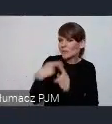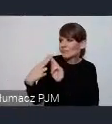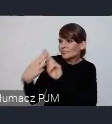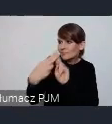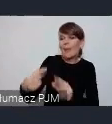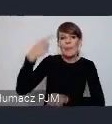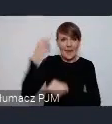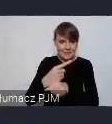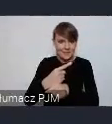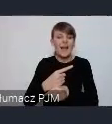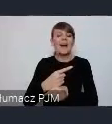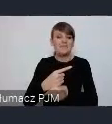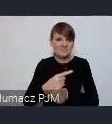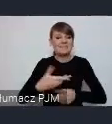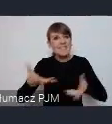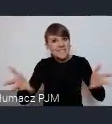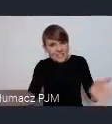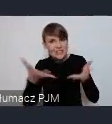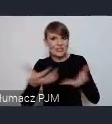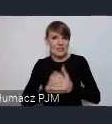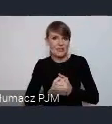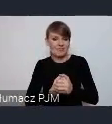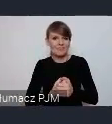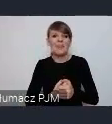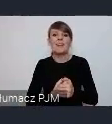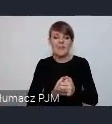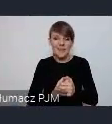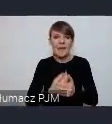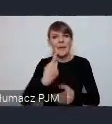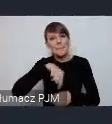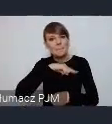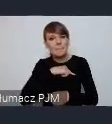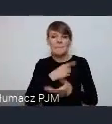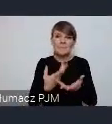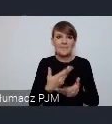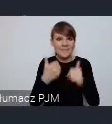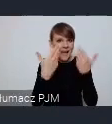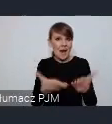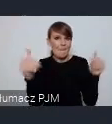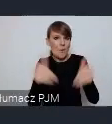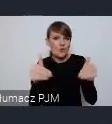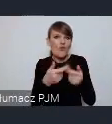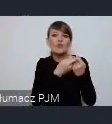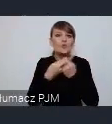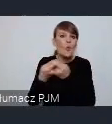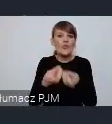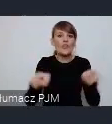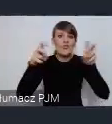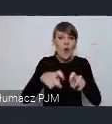i sprowadzimy pewnego rodzaju taką możliwość do współtworzenia pewnej przestrzeni.